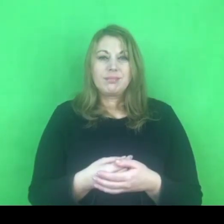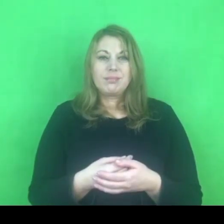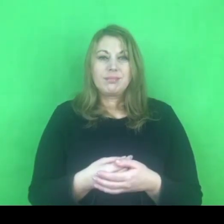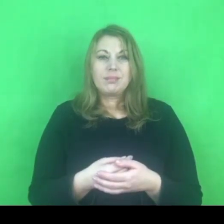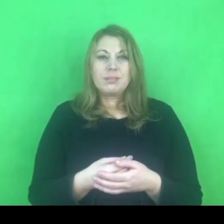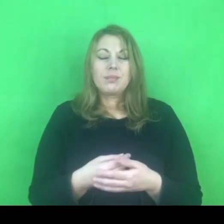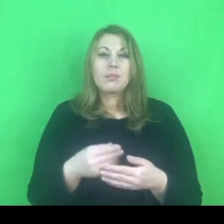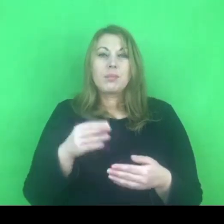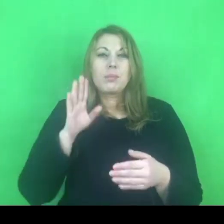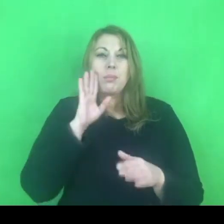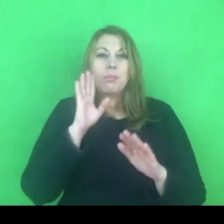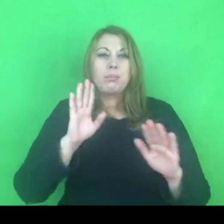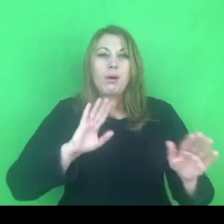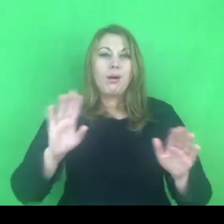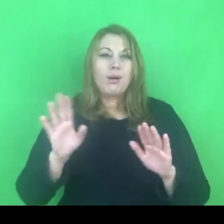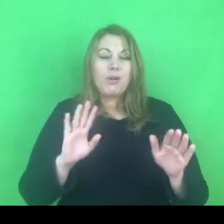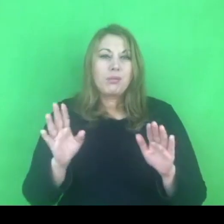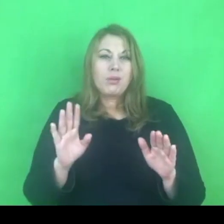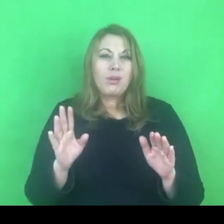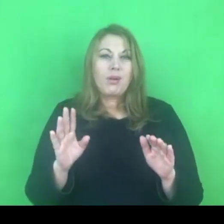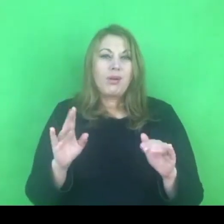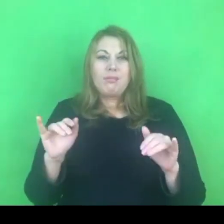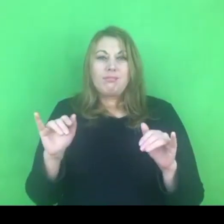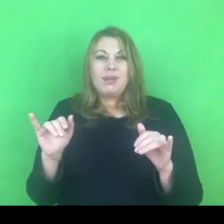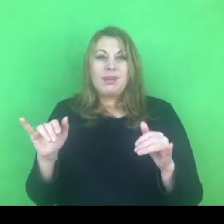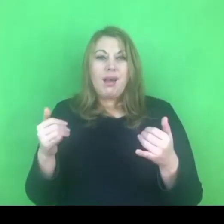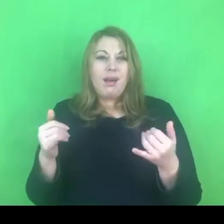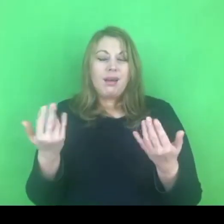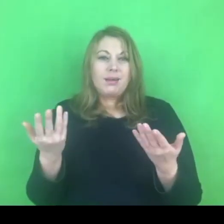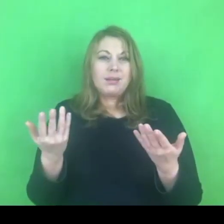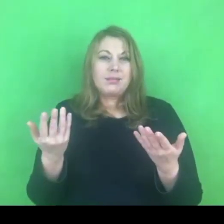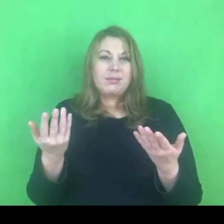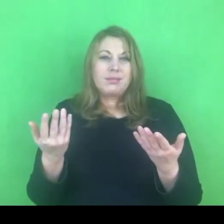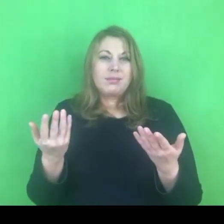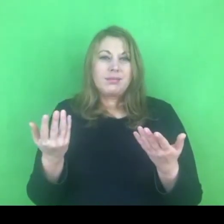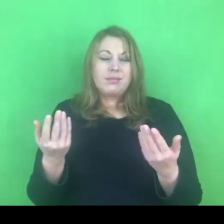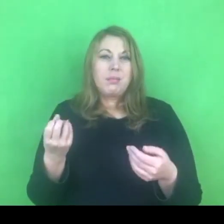Zdajemy sobie sprawę z tego, że zanim program będzie wdrożony minie jakiś czas.